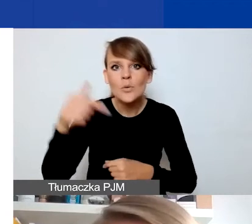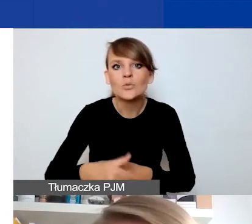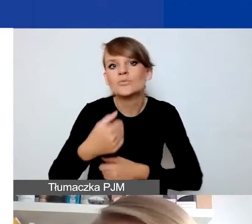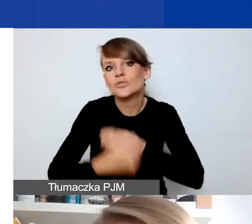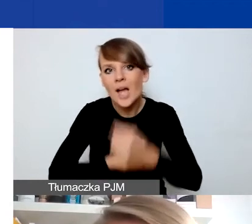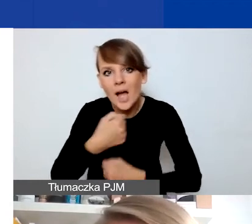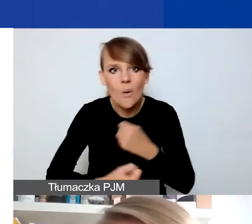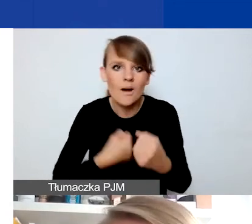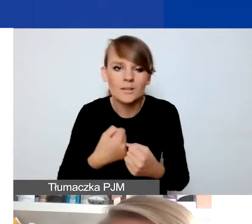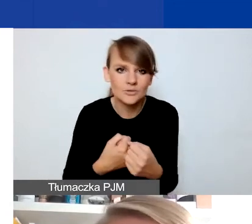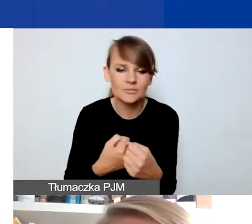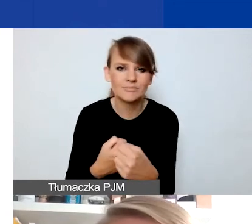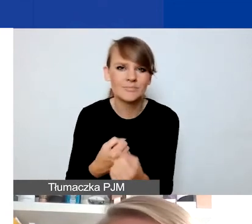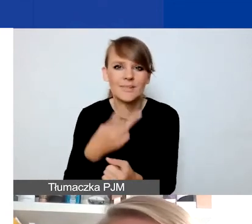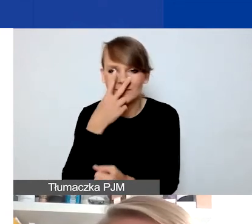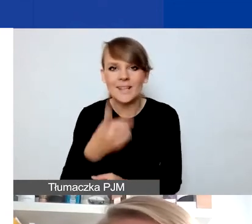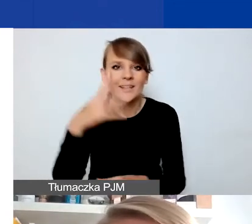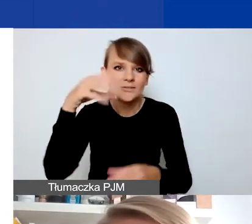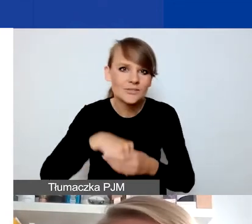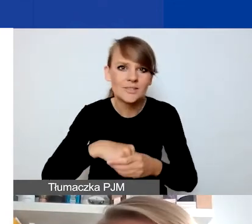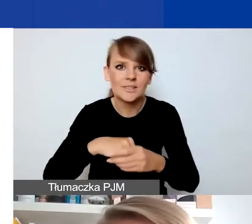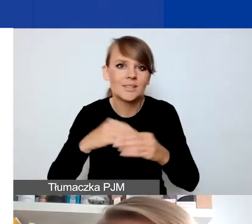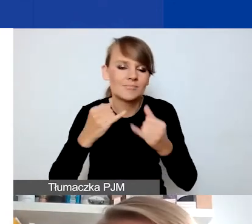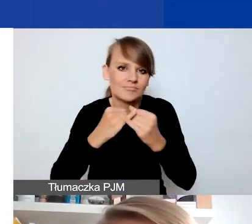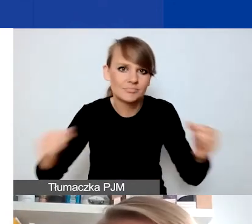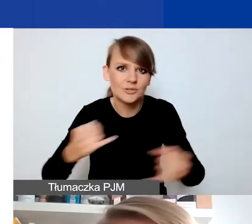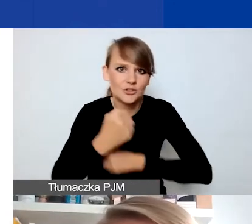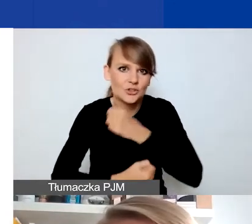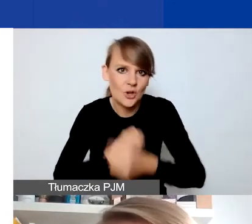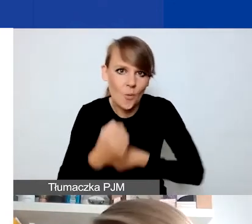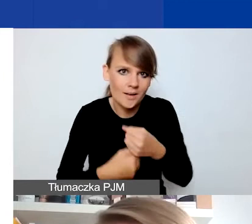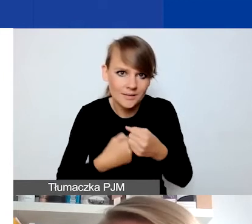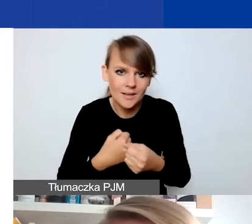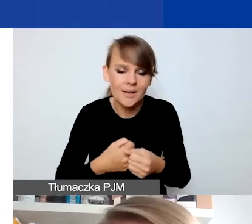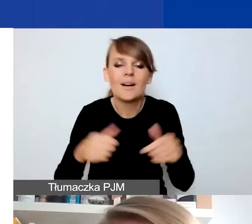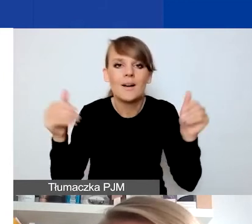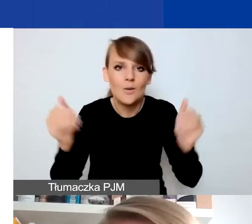to cały pakiet potencjalnie działań, które można realizować.